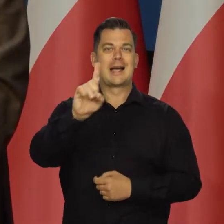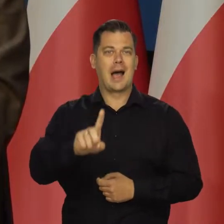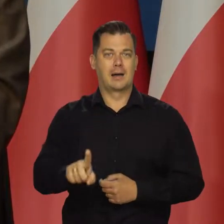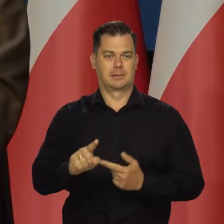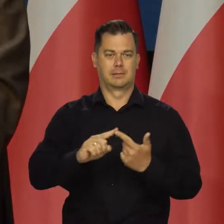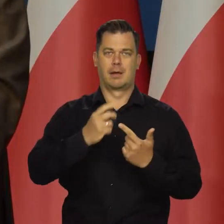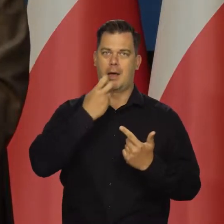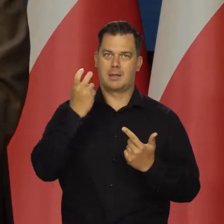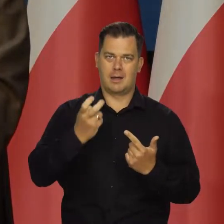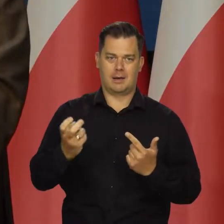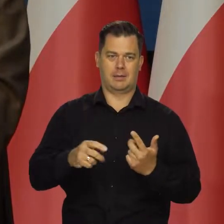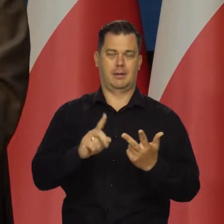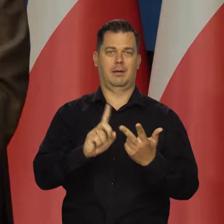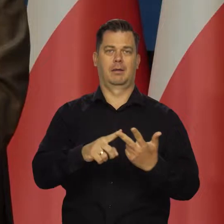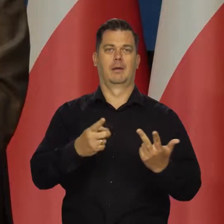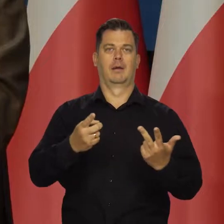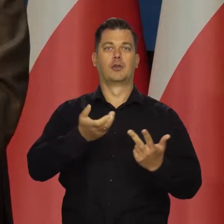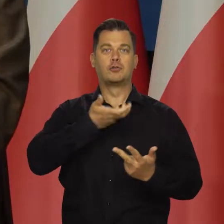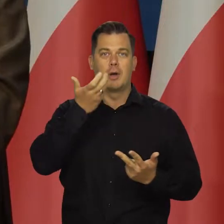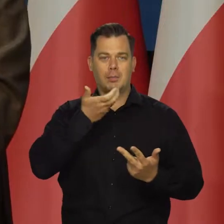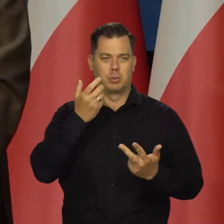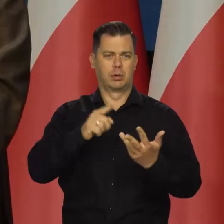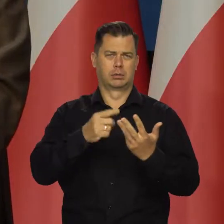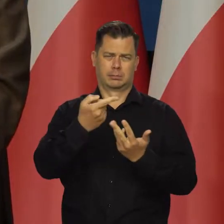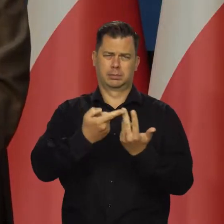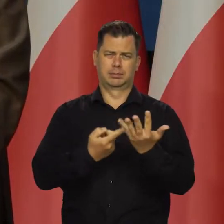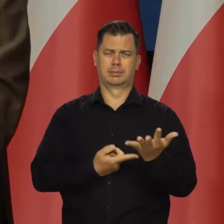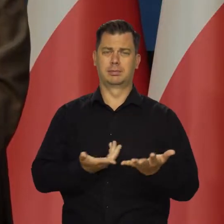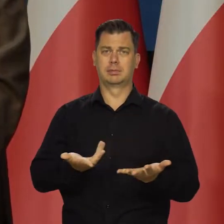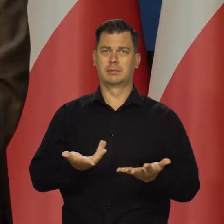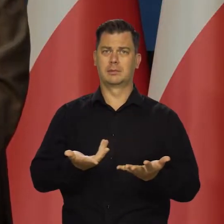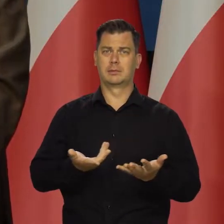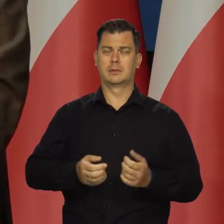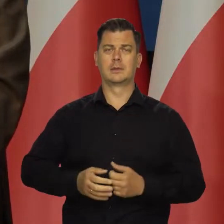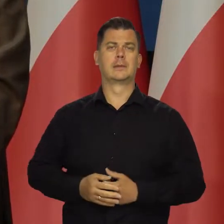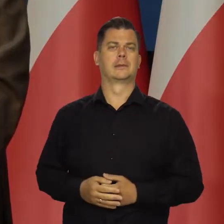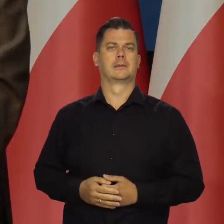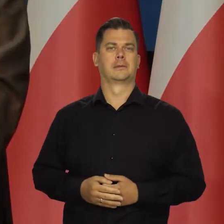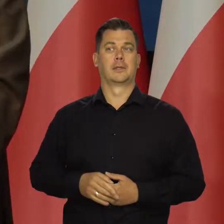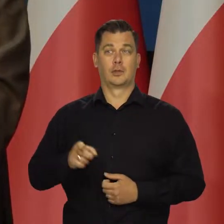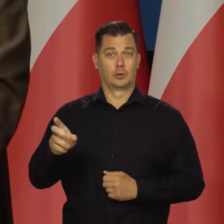energii elektrycznej, ciepła itd. W samym sierpniu